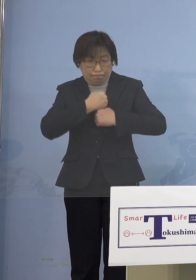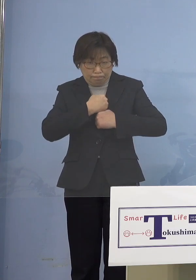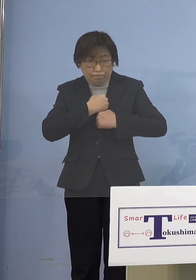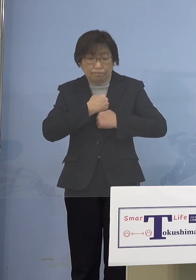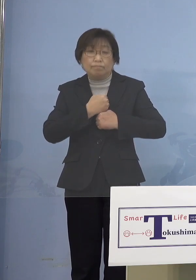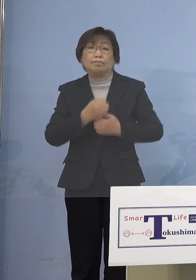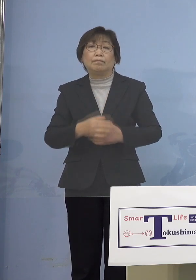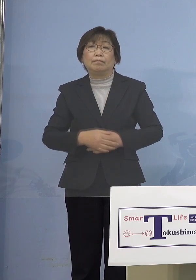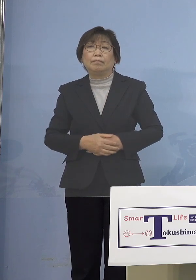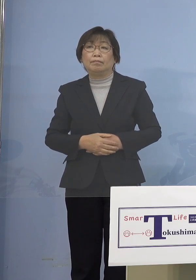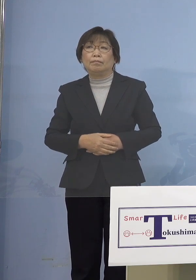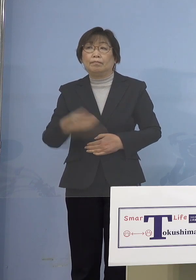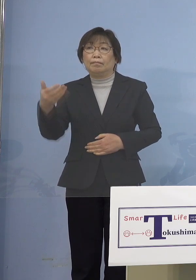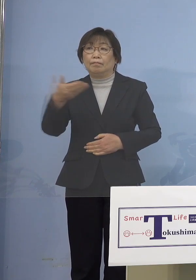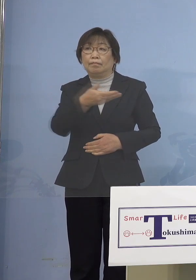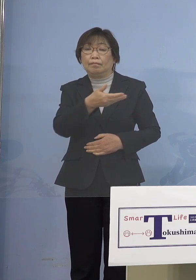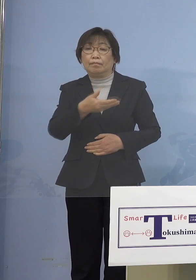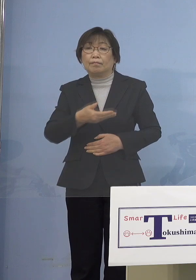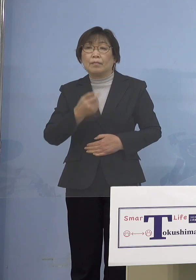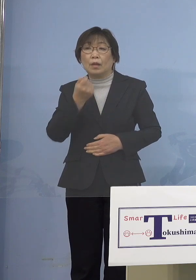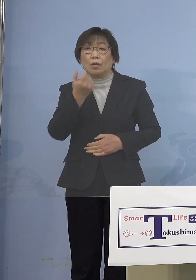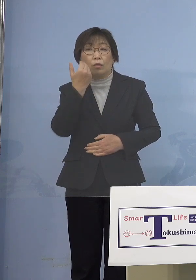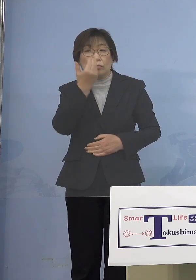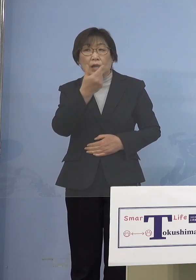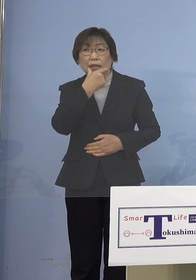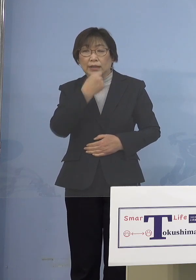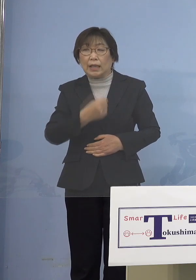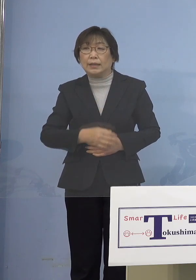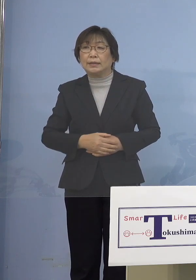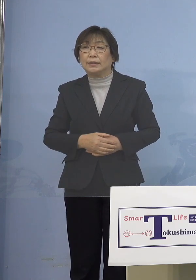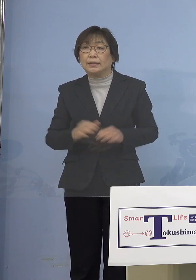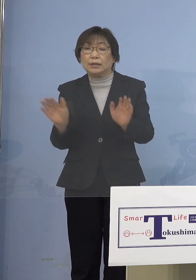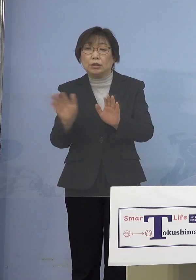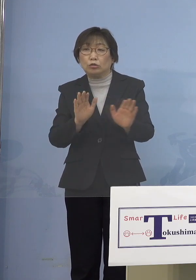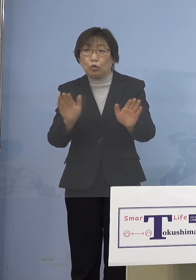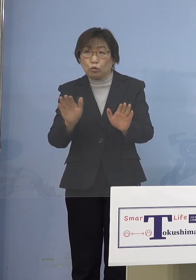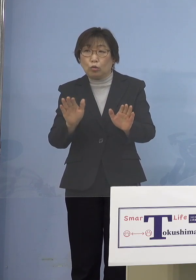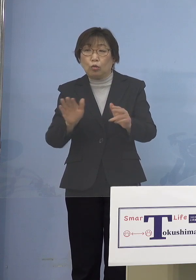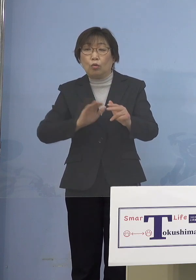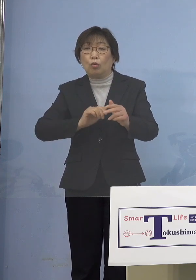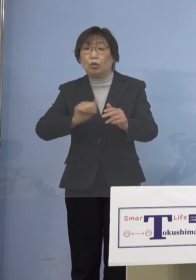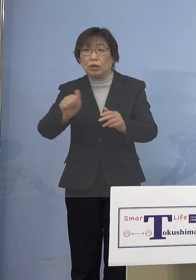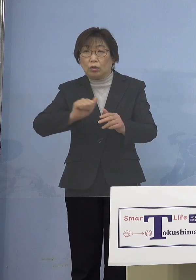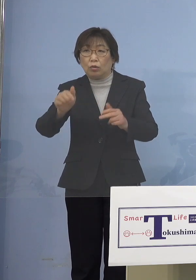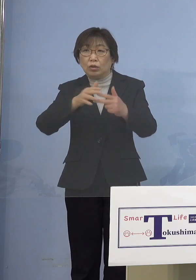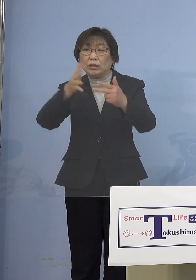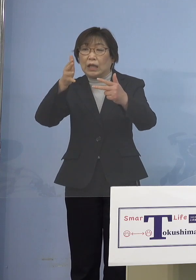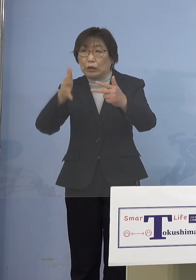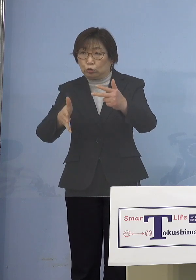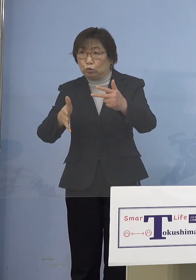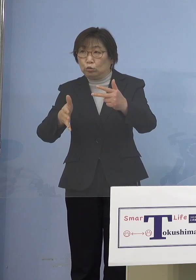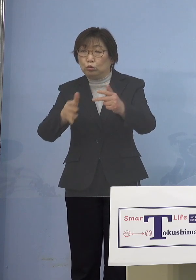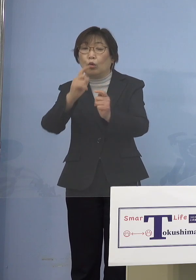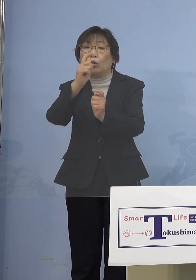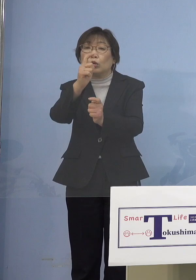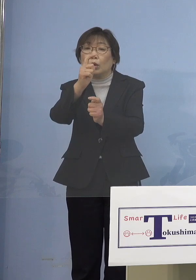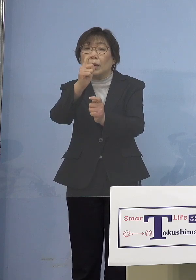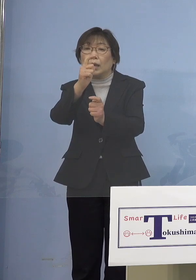（NHK） 重ねてお伺いしたいんですが 児童等利用施設という言葉 最近よく出てくる単語ですが